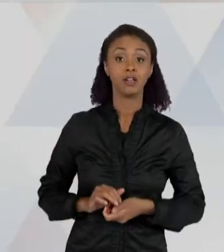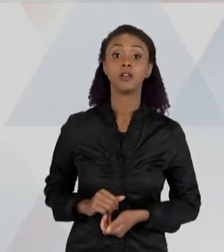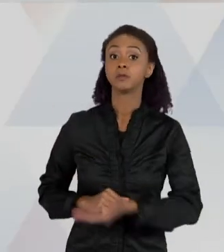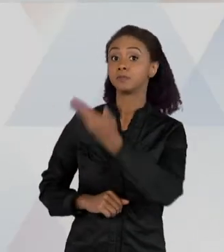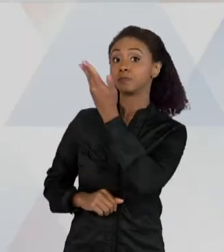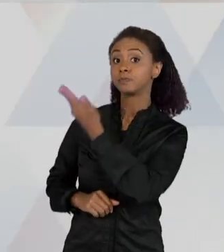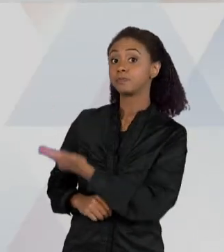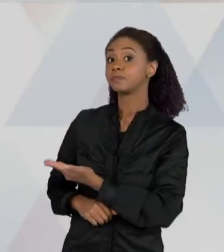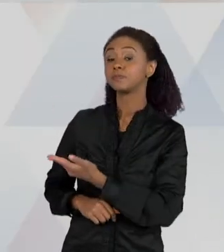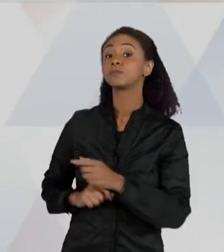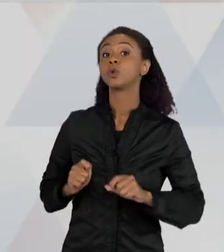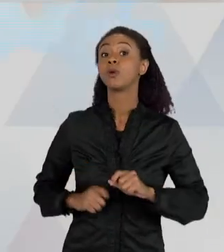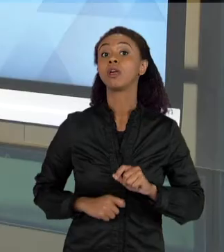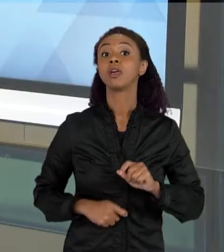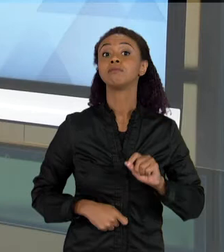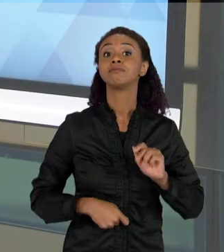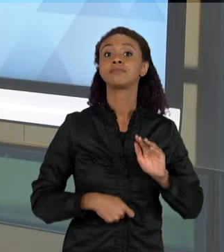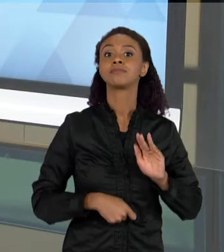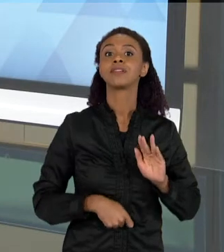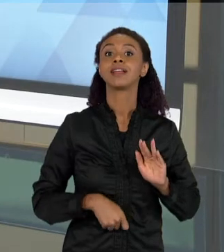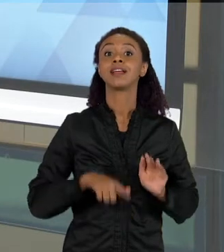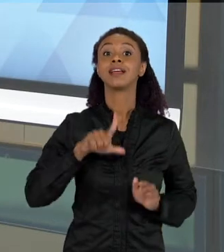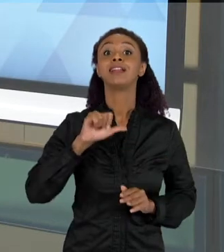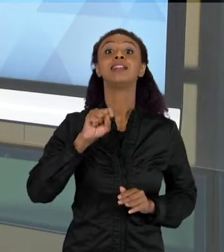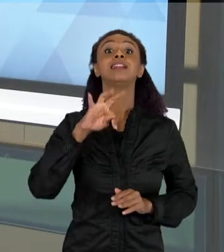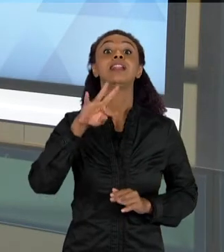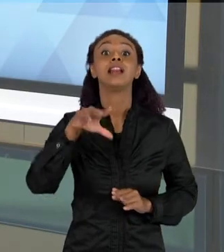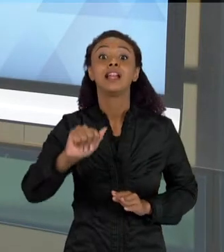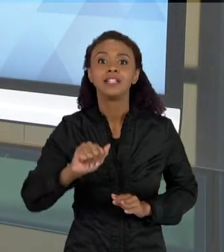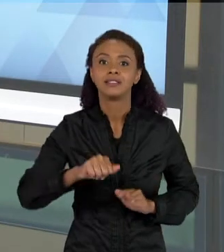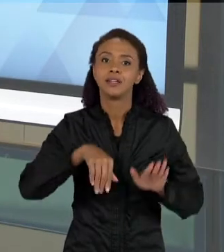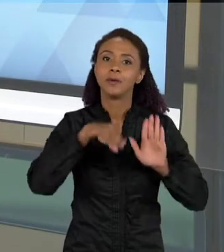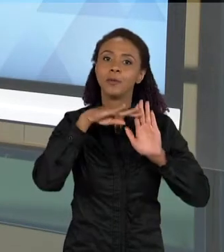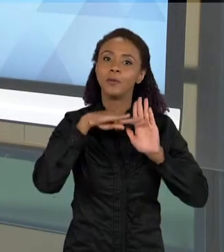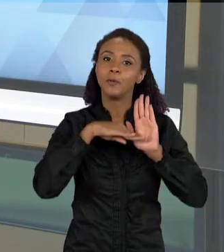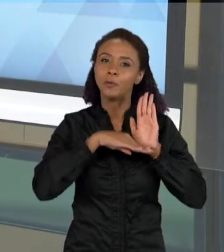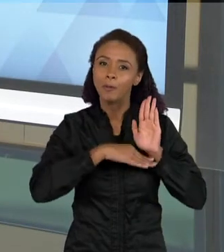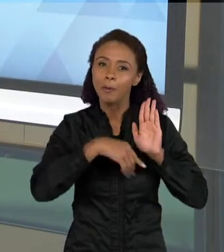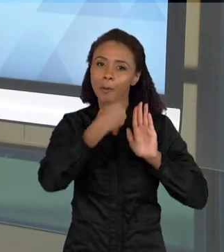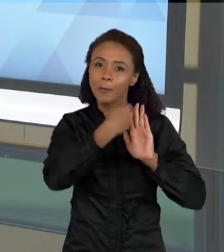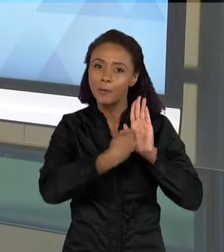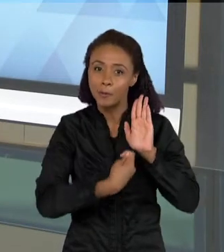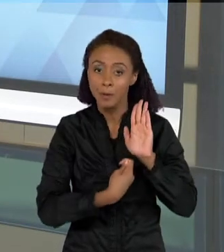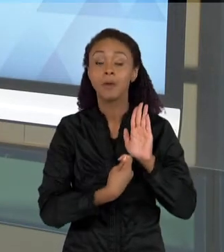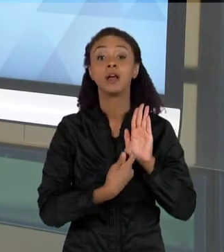ESCRITA POR LISTAS, QUE AO LONGO DAS AULAS DE CIÊNCIAS, QUANDO A GENTE PROPÕE